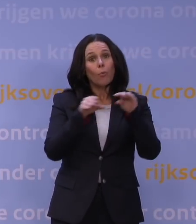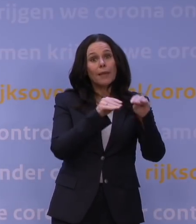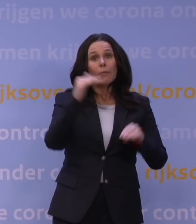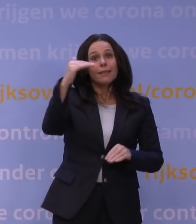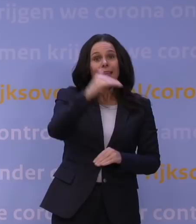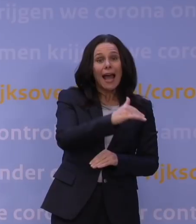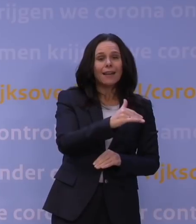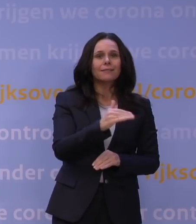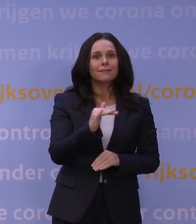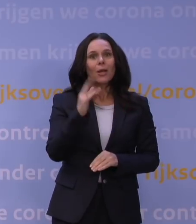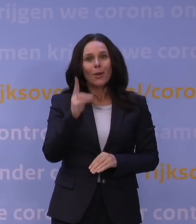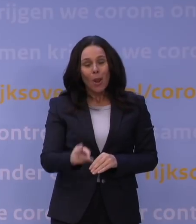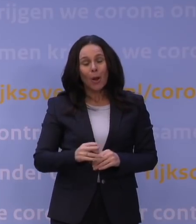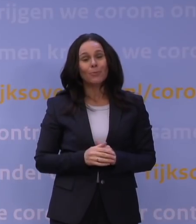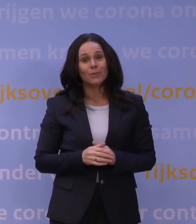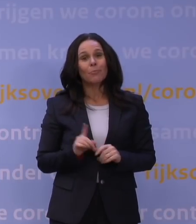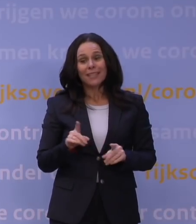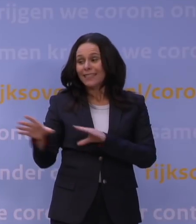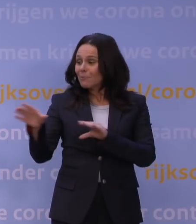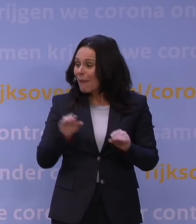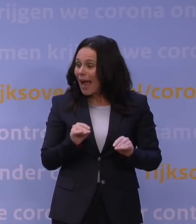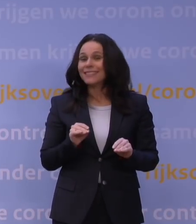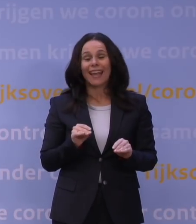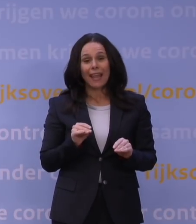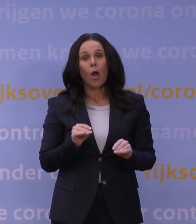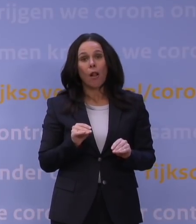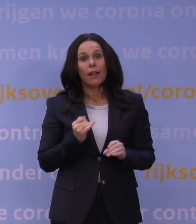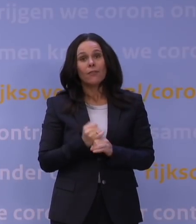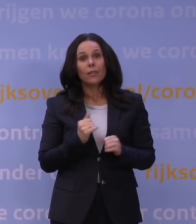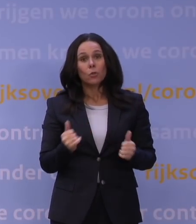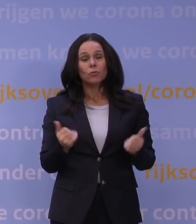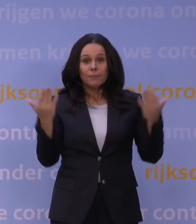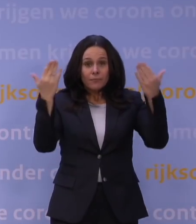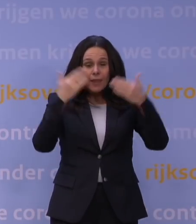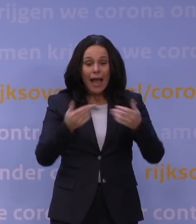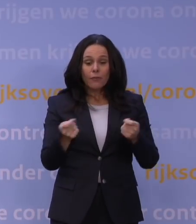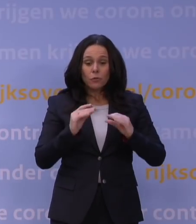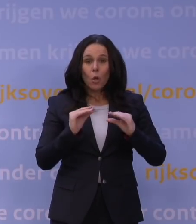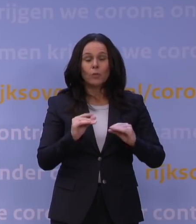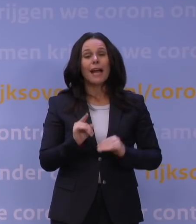Dat klopt. Dat is het goede nieuws, dat de maatregelen werken. De avondlockdown, die tot en met vanavond, tot morgenochtend vijf uur geldt,